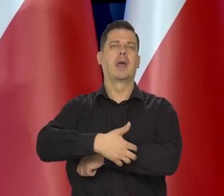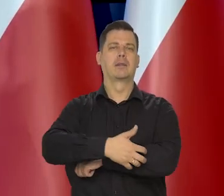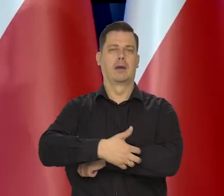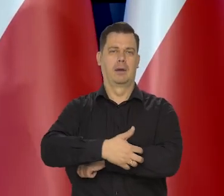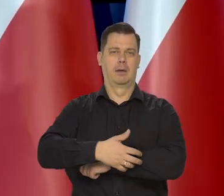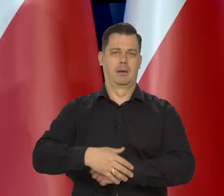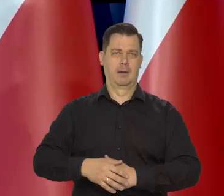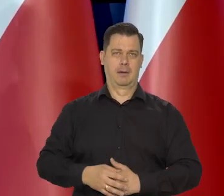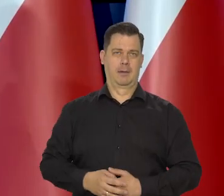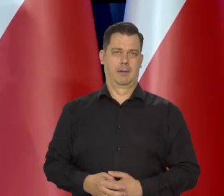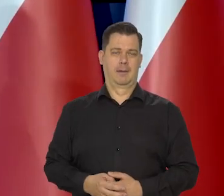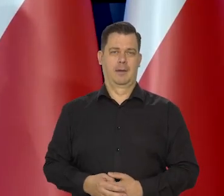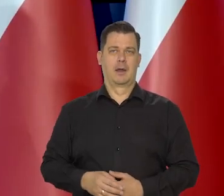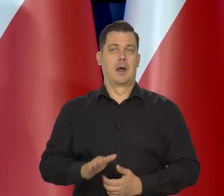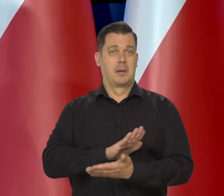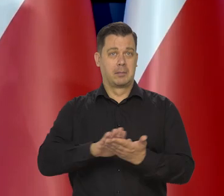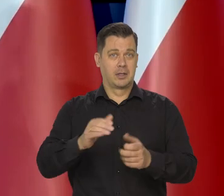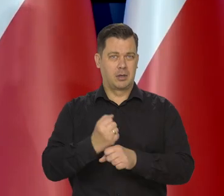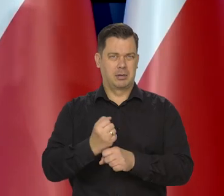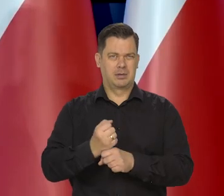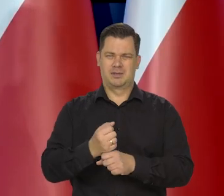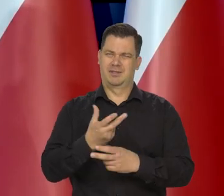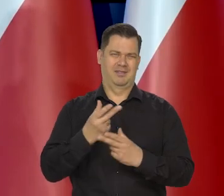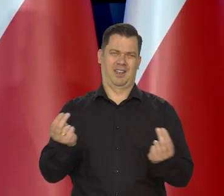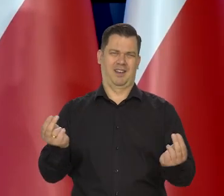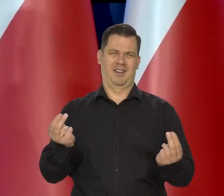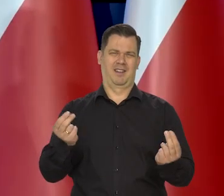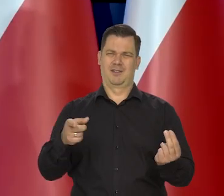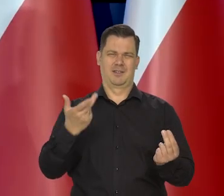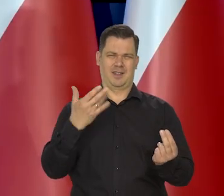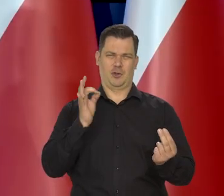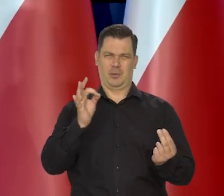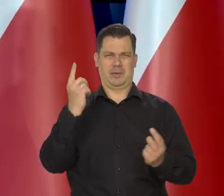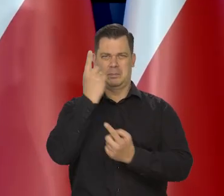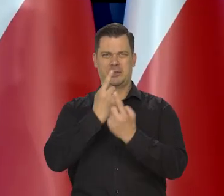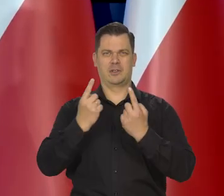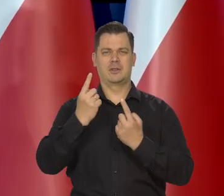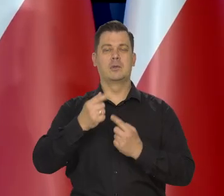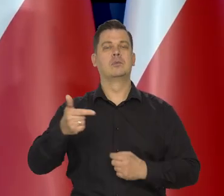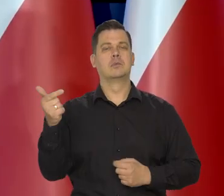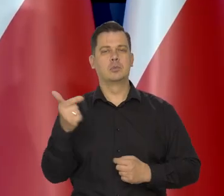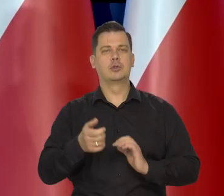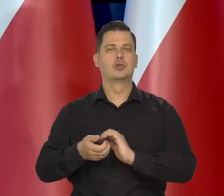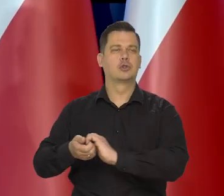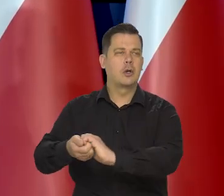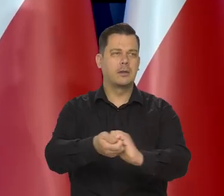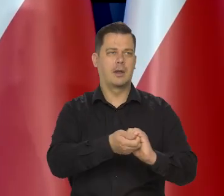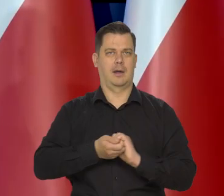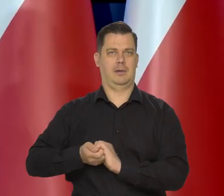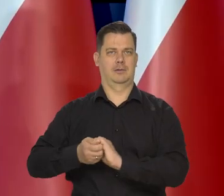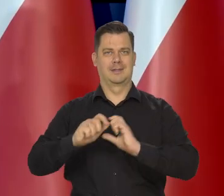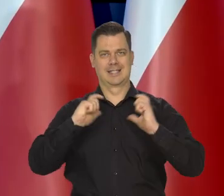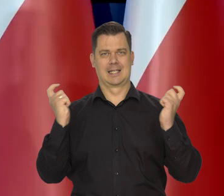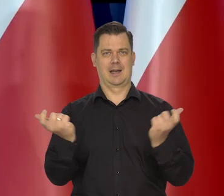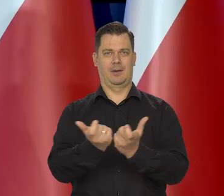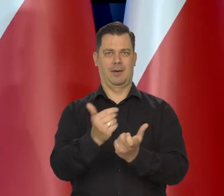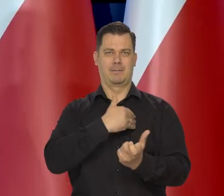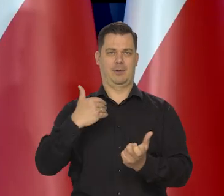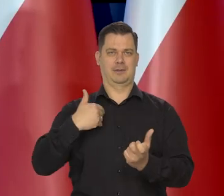bo to dla konkurencji lepiej i bezrobocia, nie, to nie jest właściwe podejście. Obowiązuje nas Solidarność takiej Wielkiej rodziny.